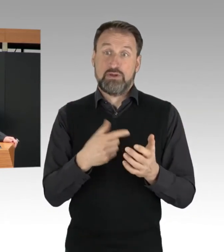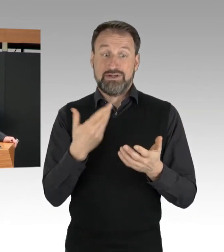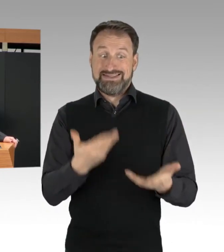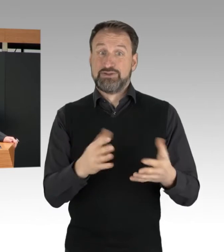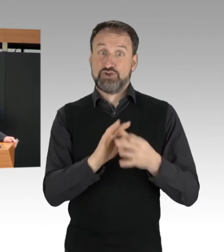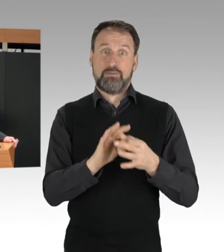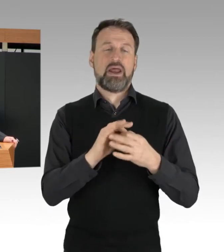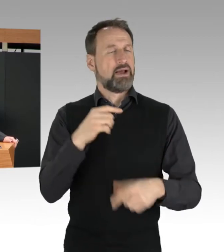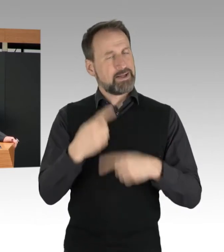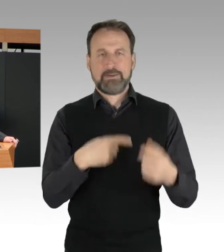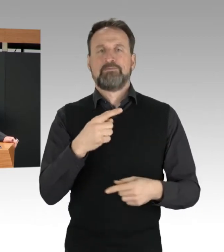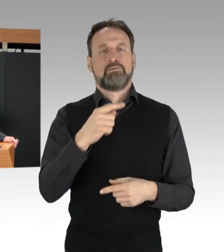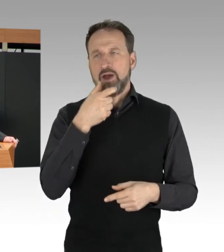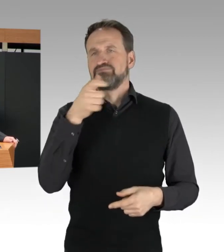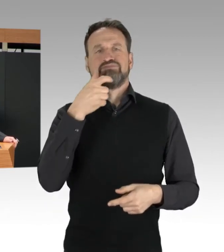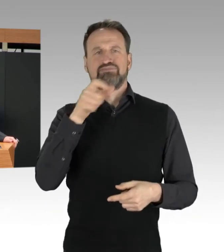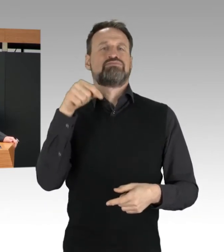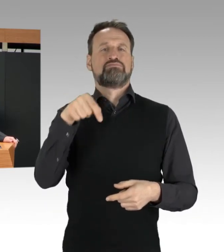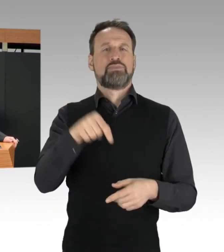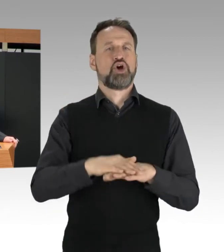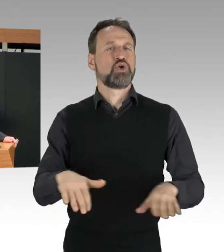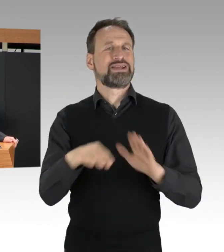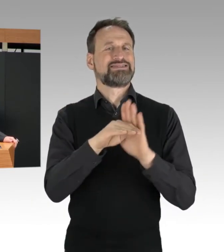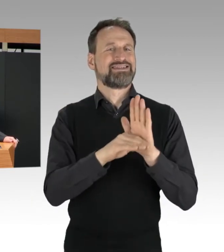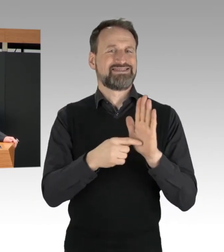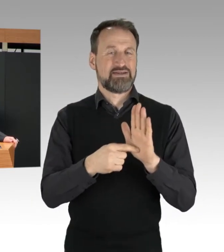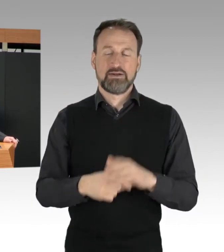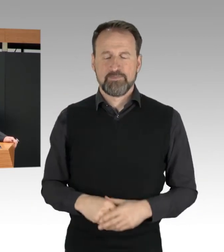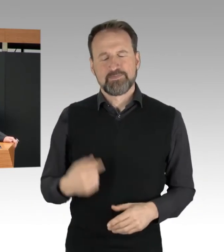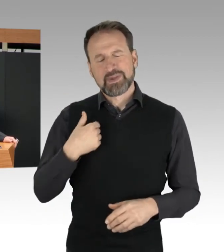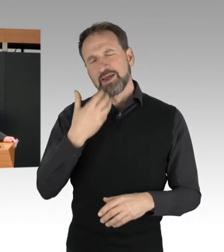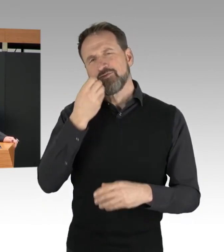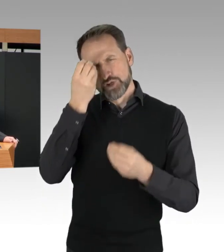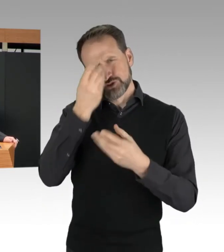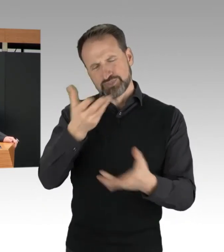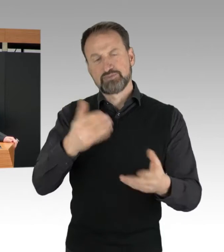Unser Grundgesetz misst der Versammlungsfreiheit zu Recht